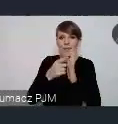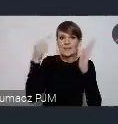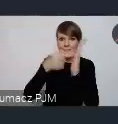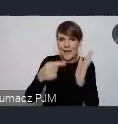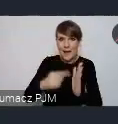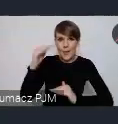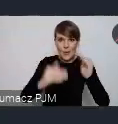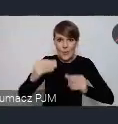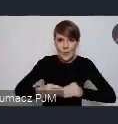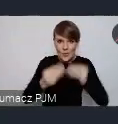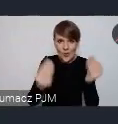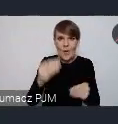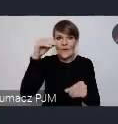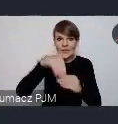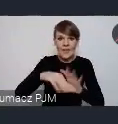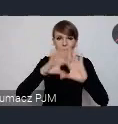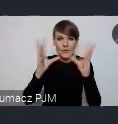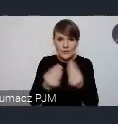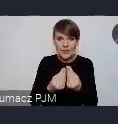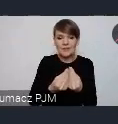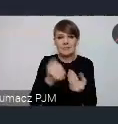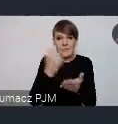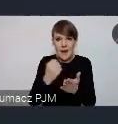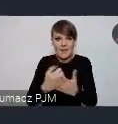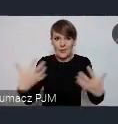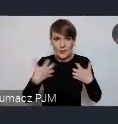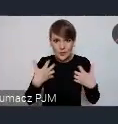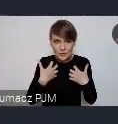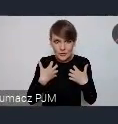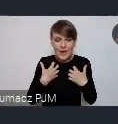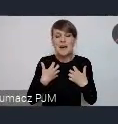Obejmujących praktycznie wszystkie sfery życia. Więc jest duża szansa, że Państwo nawet o tym nie wiedząc,